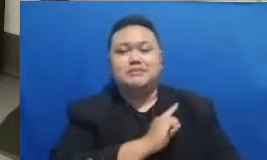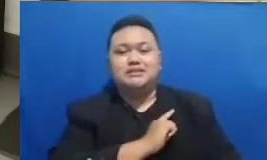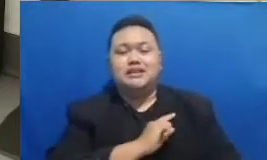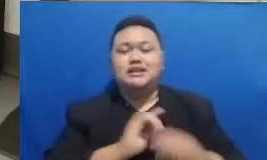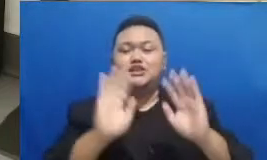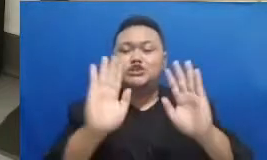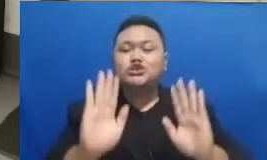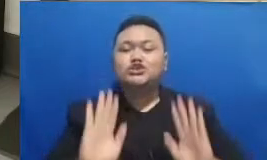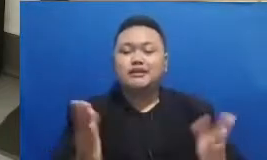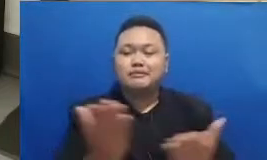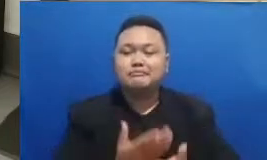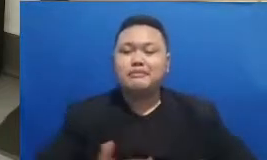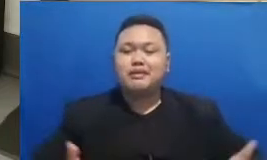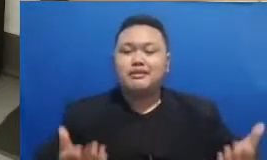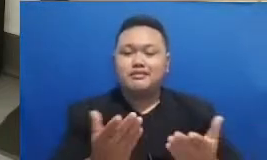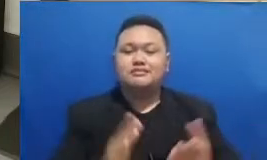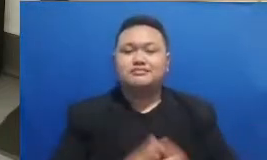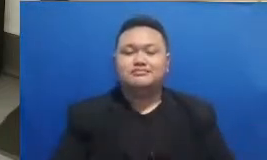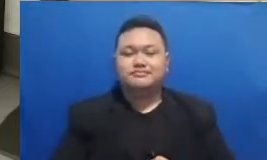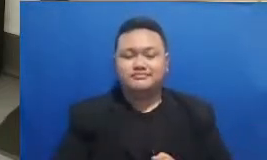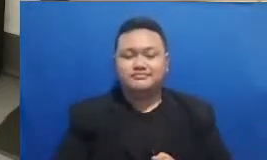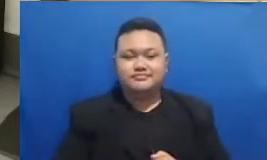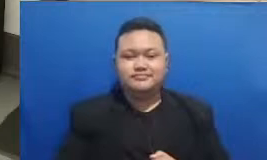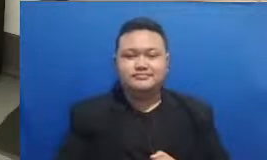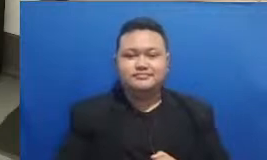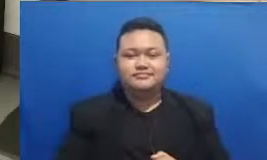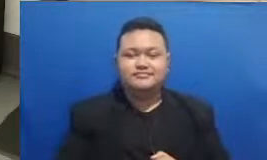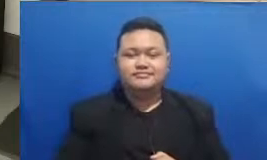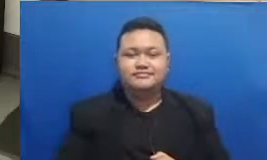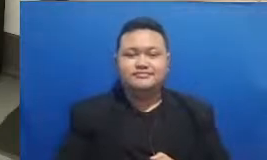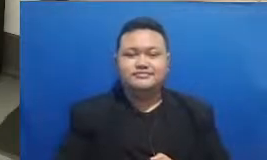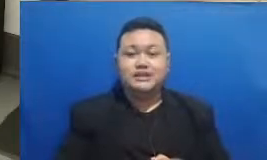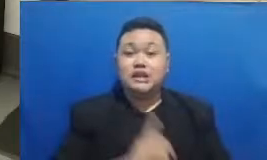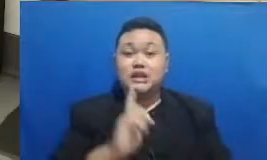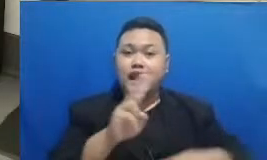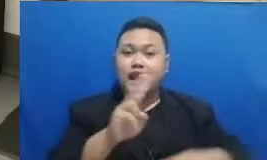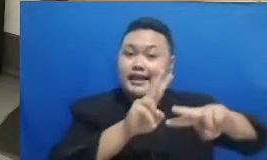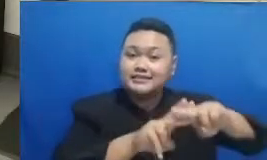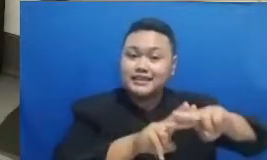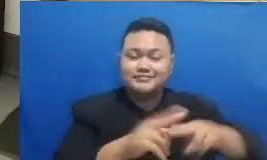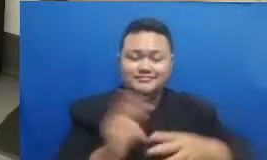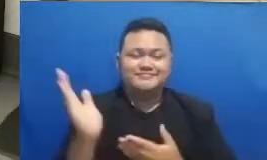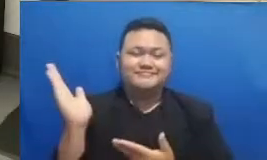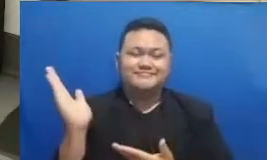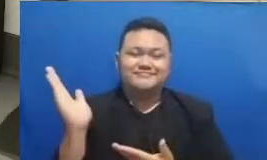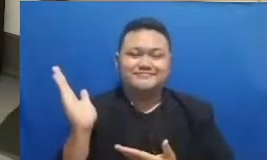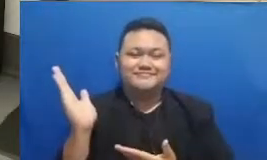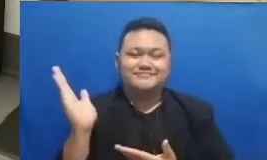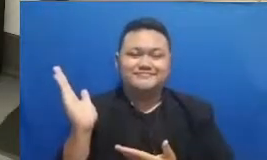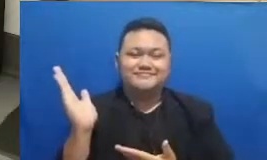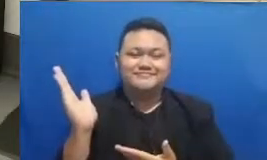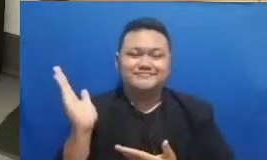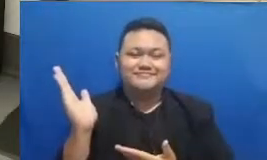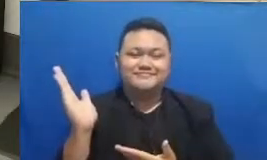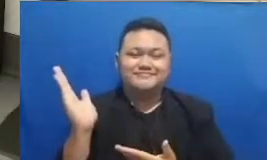di media sosial anda masing-masing dan deng an hostech ini sudah tahu jawabannya Oke Langsung